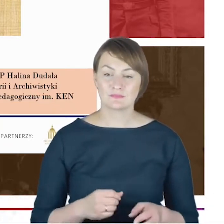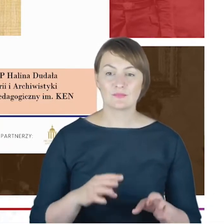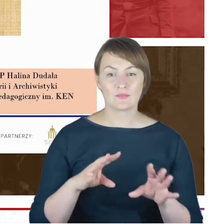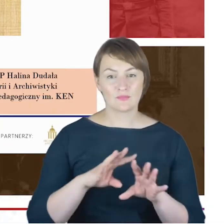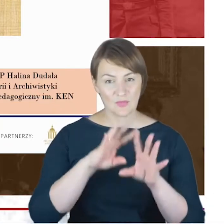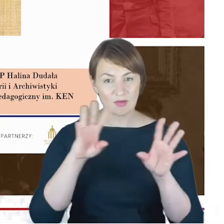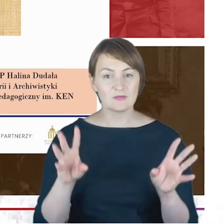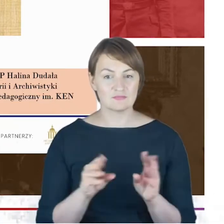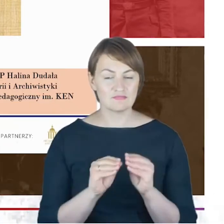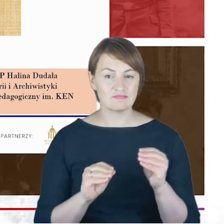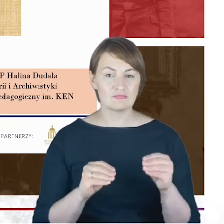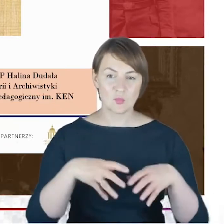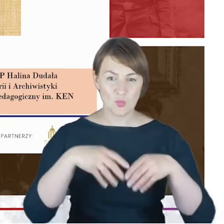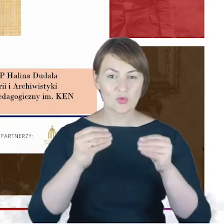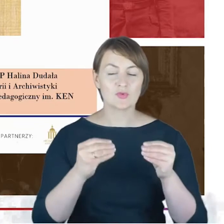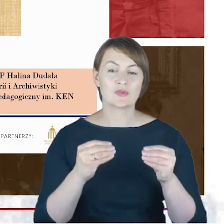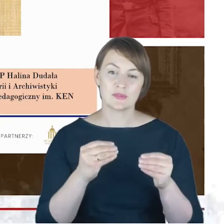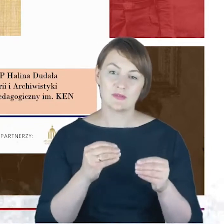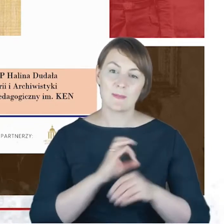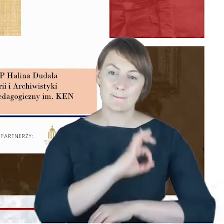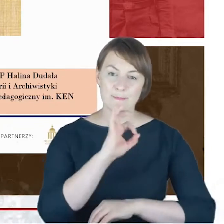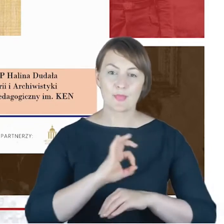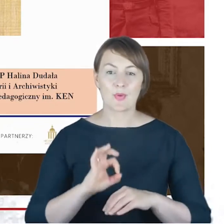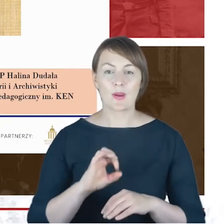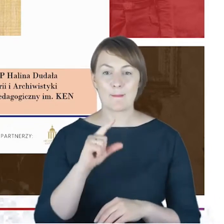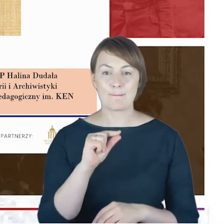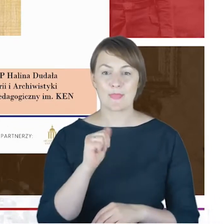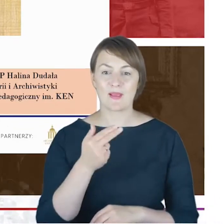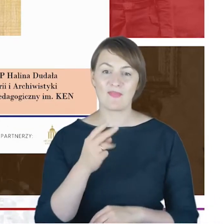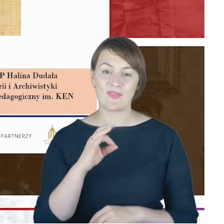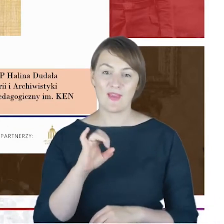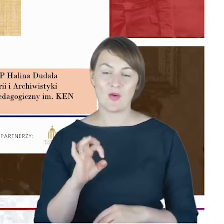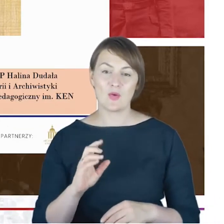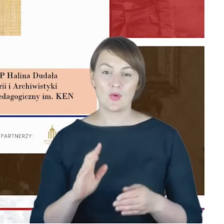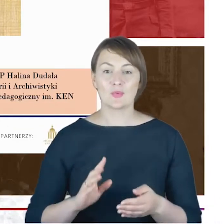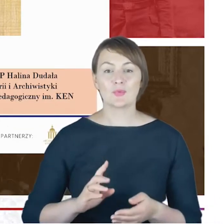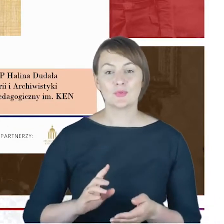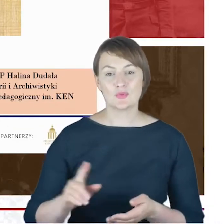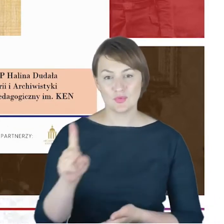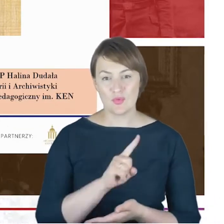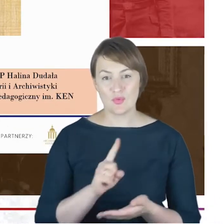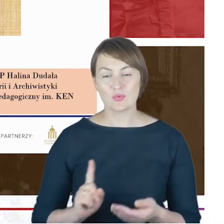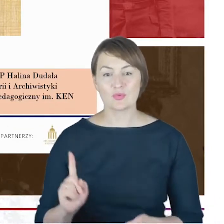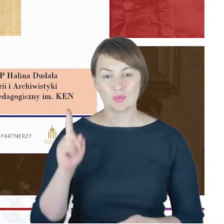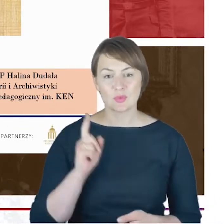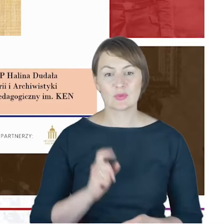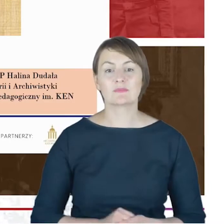"Rabin jako konszkic do biografii" tak pozwoliłem sobie za tytułować moje wystąpienie,